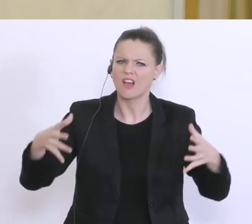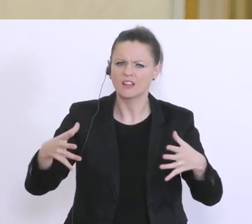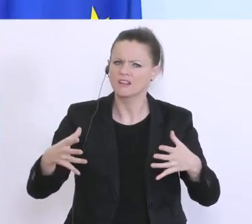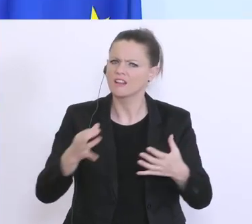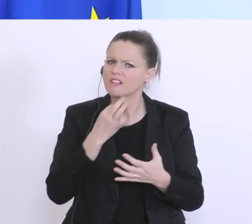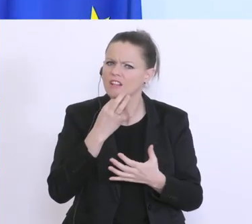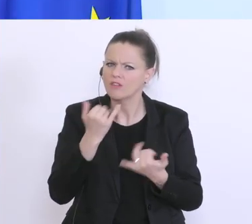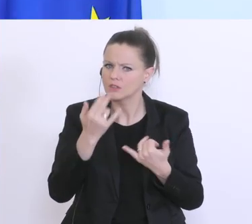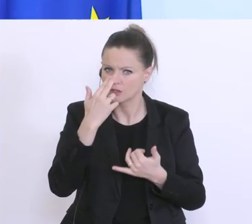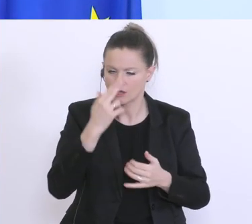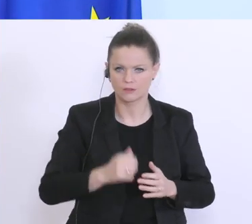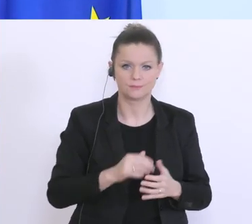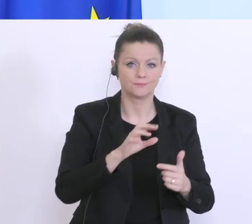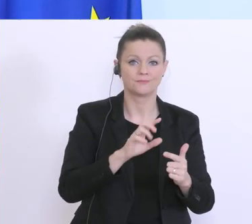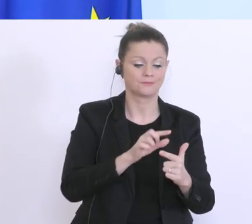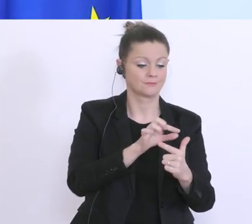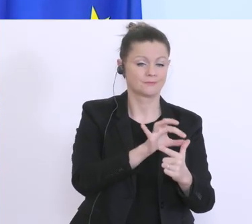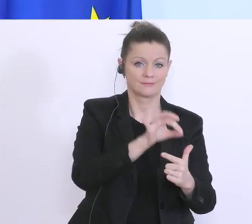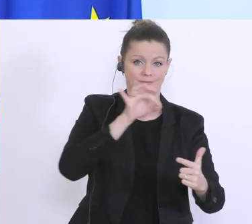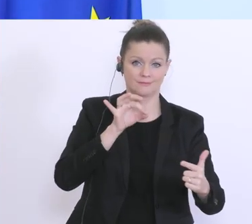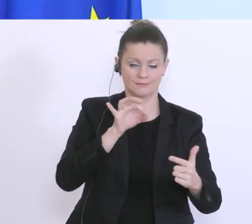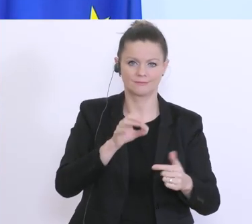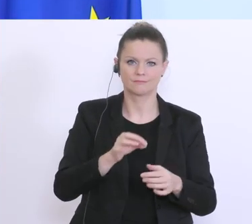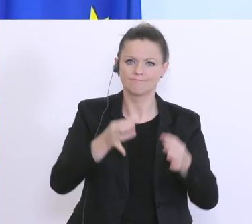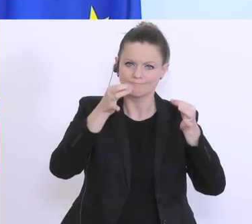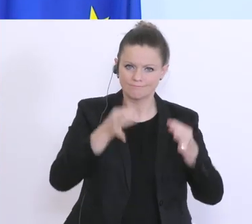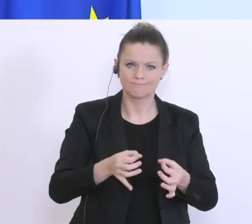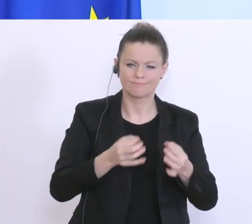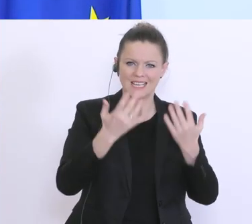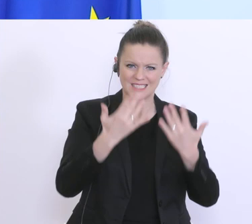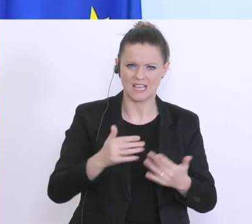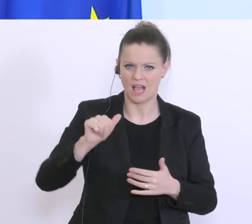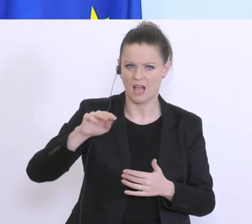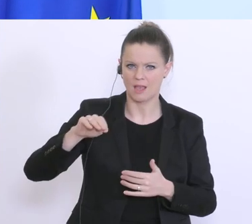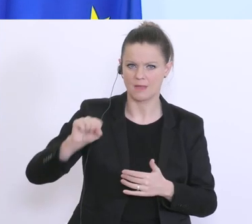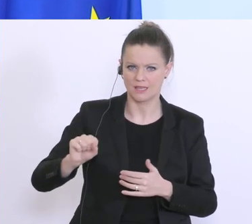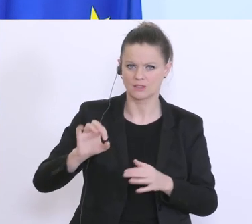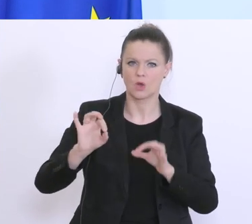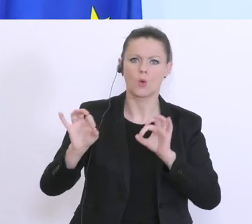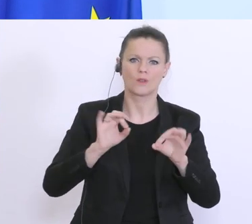Also, zur 1. Frage: Konkrete Zahlen hat das AMS bzw. das Arbeitsministerium. Ich habe